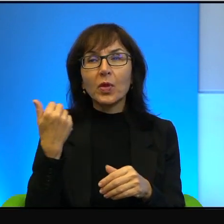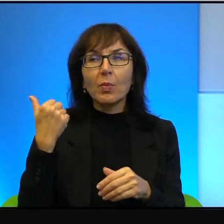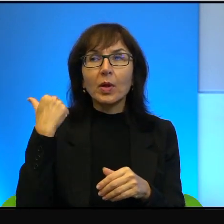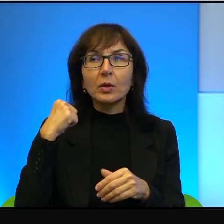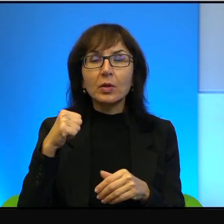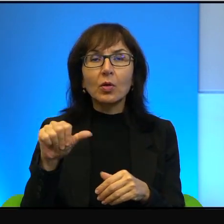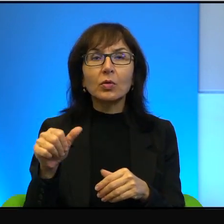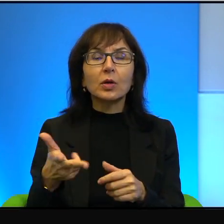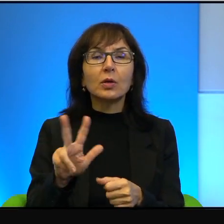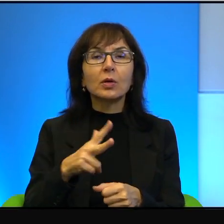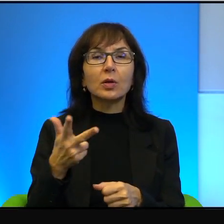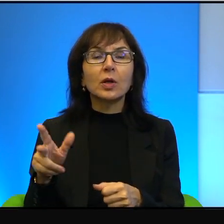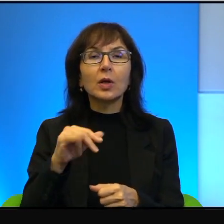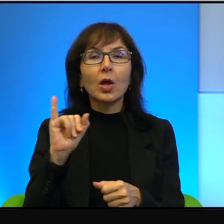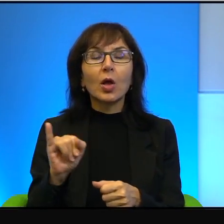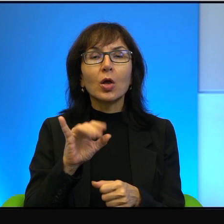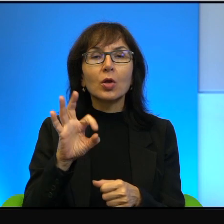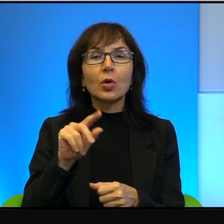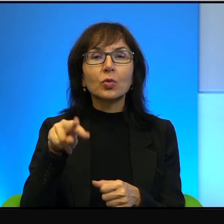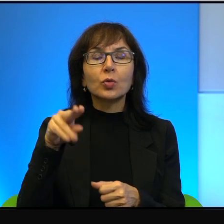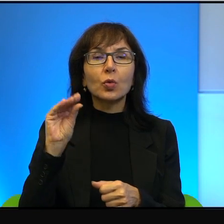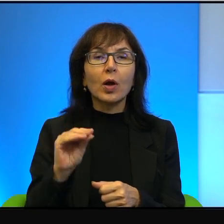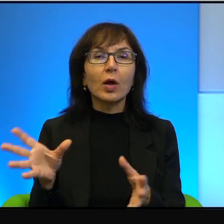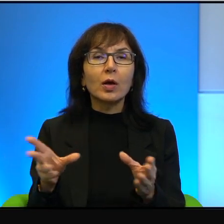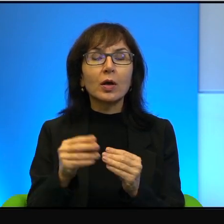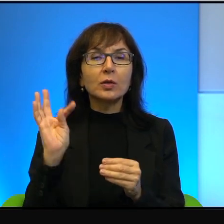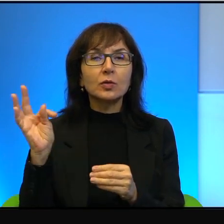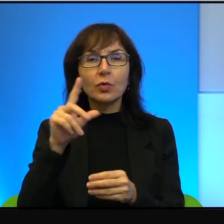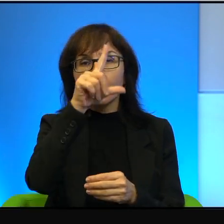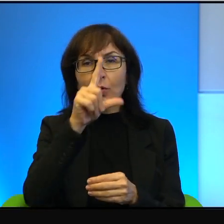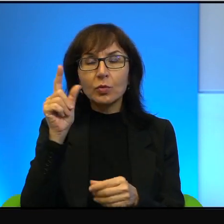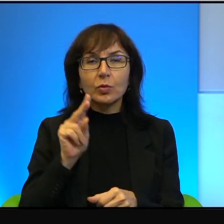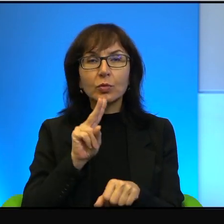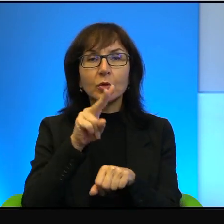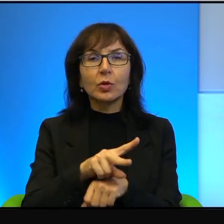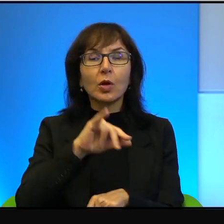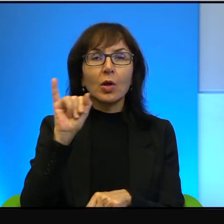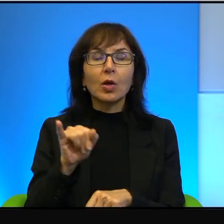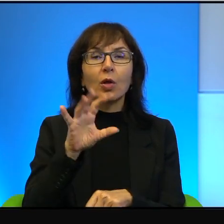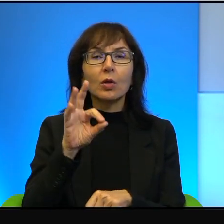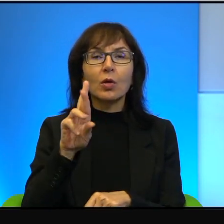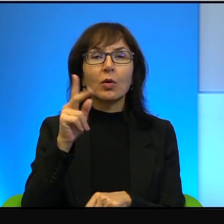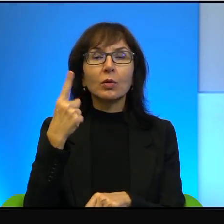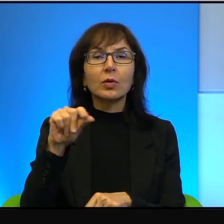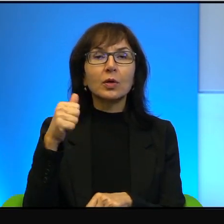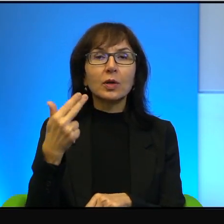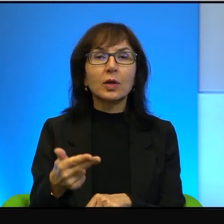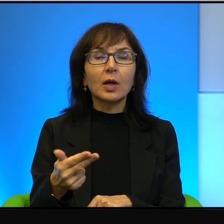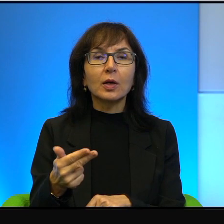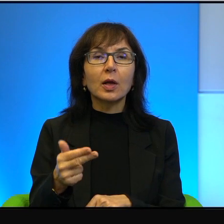kiedy Jozua ze swoimi ludźmi przekroczył Jordan i podbił ziemię Izraela.